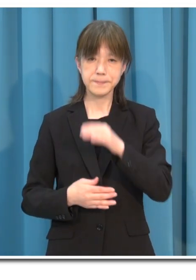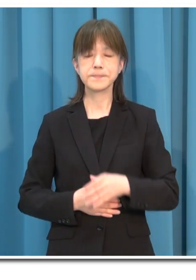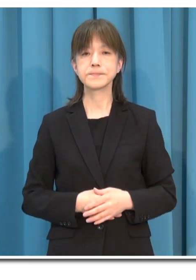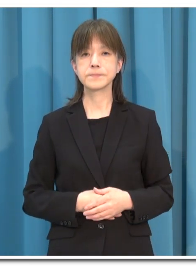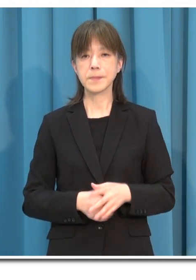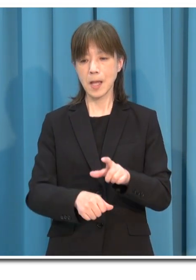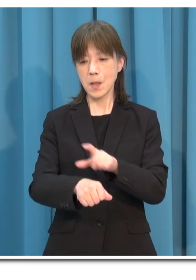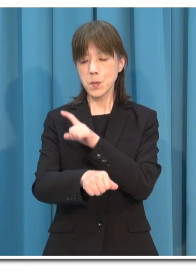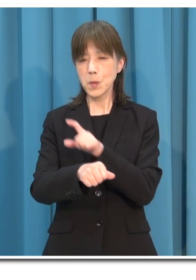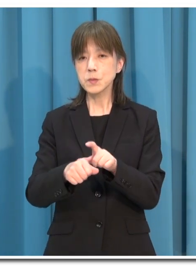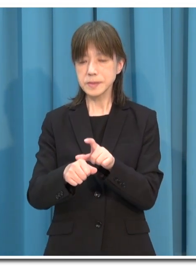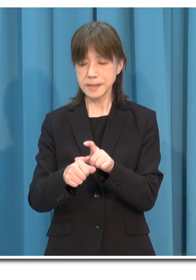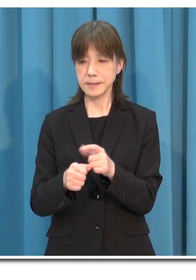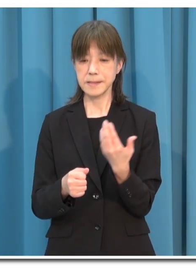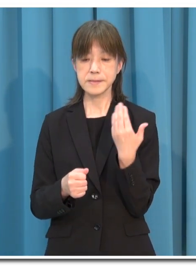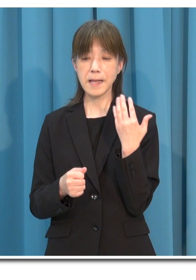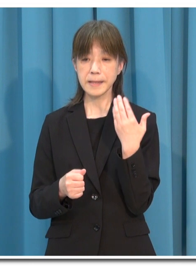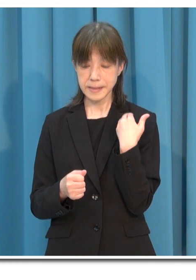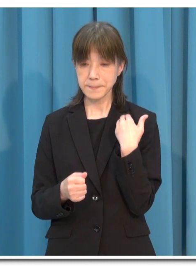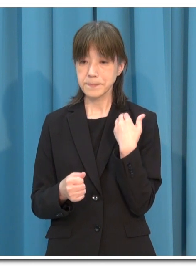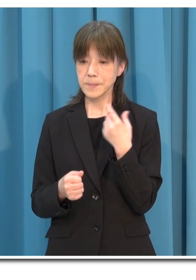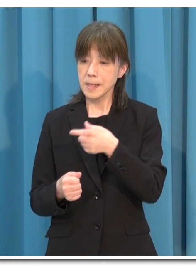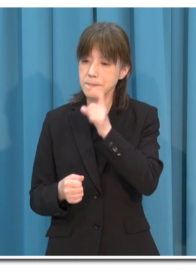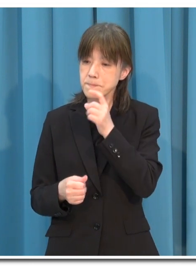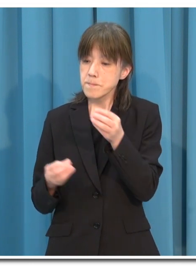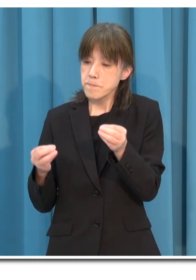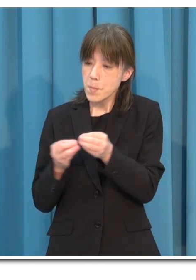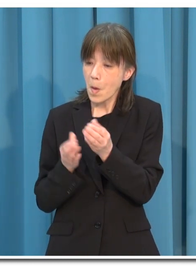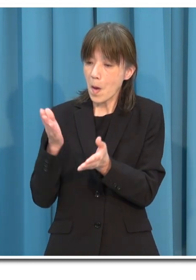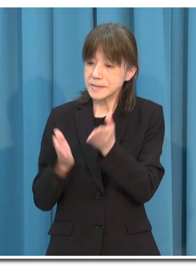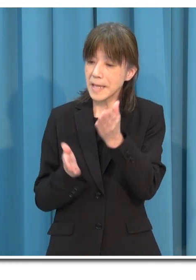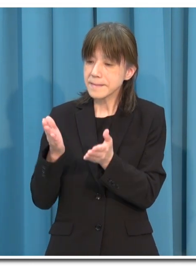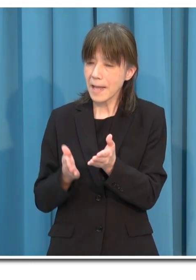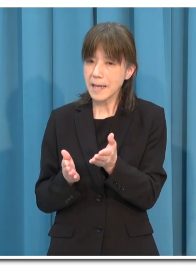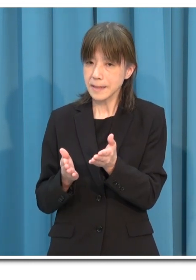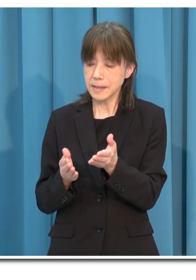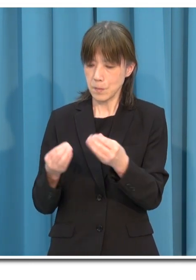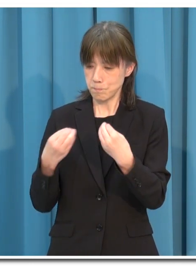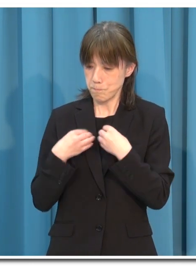特に 最近は 「接待を伴う飲食店」での感染が目立っています